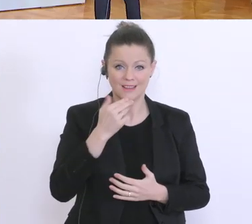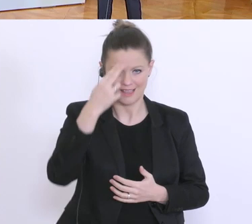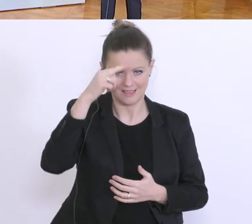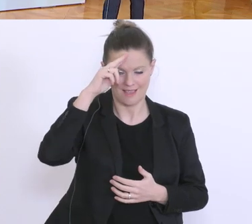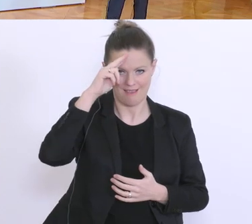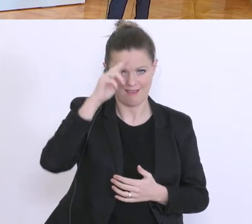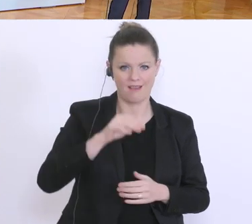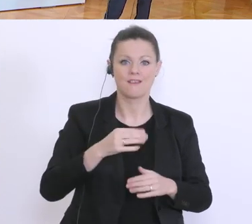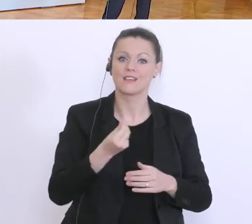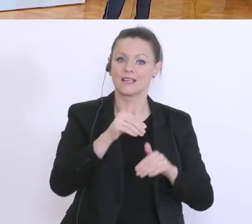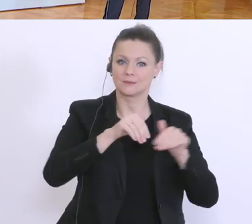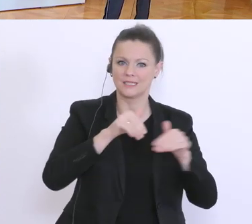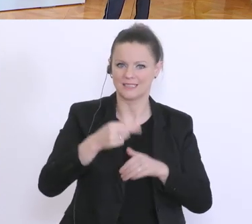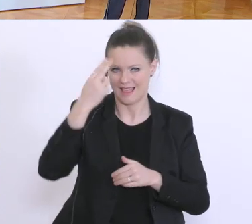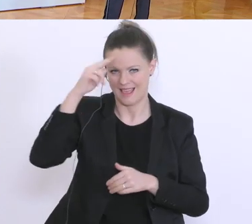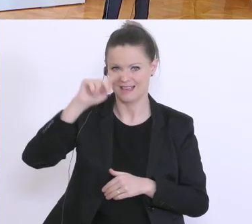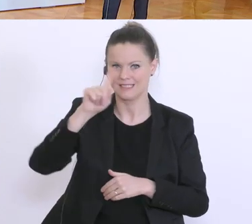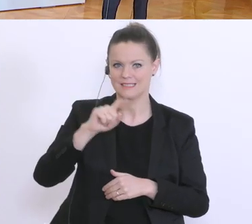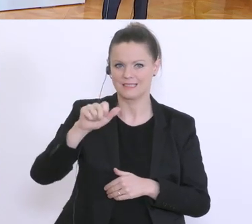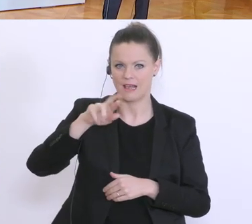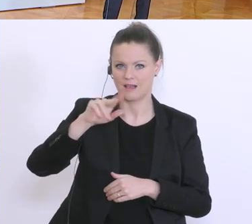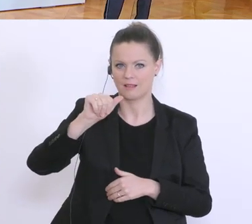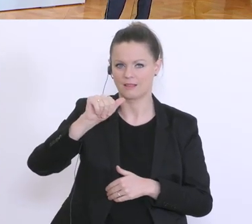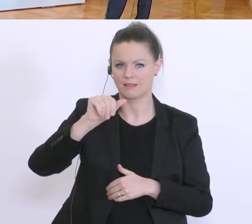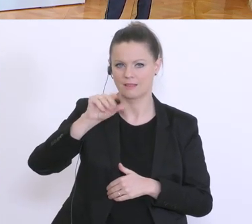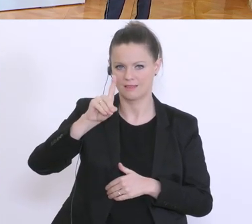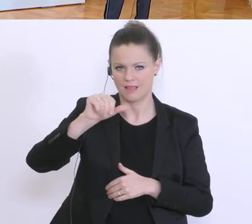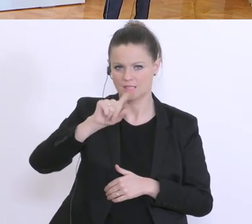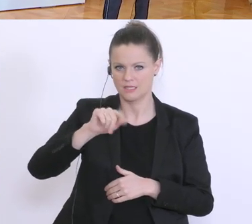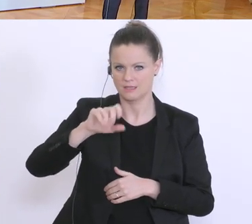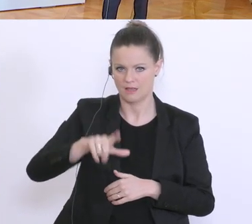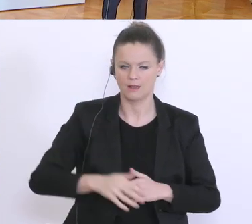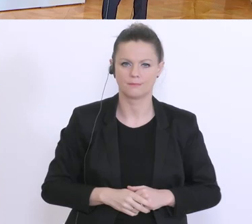Ja, sehr geehrter Herr Bundesminister, sehr geehrte Damen und Herren. Zunächst einmal